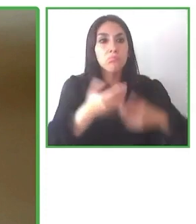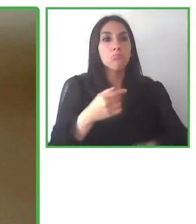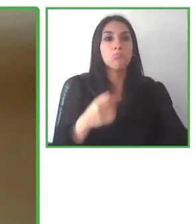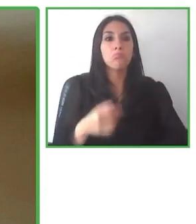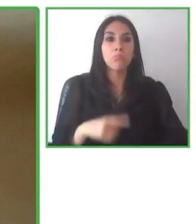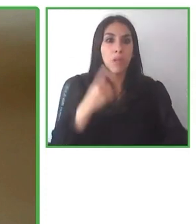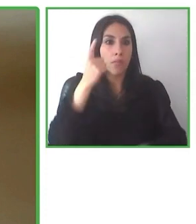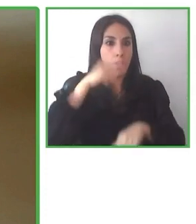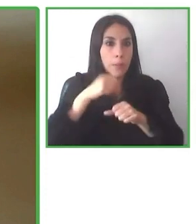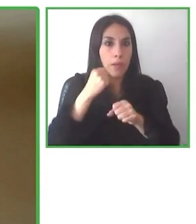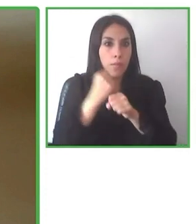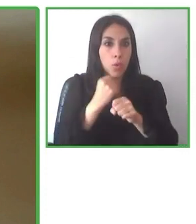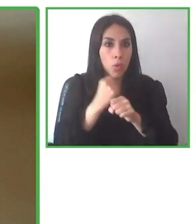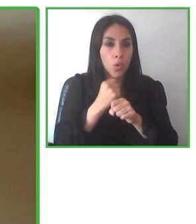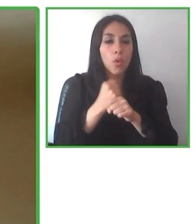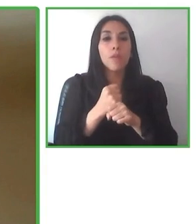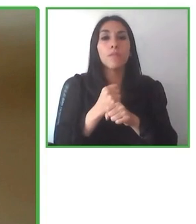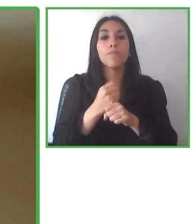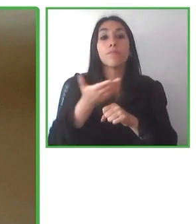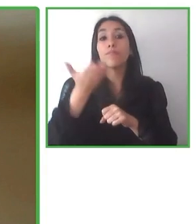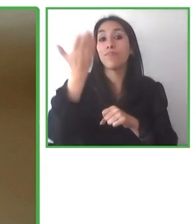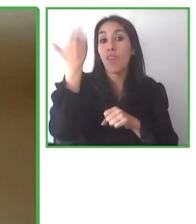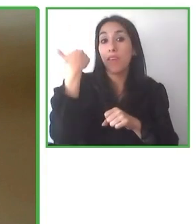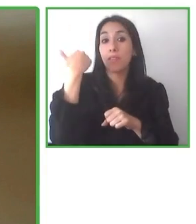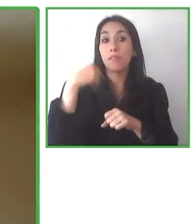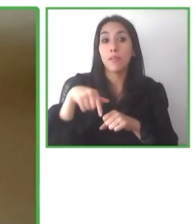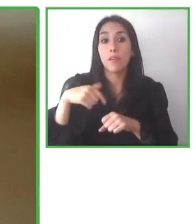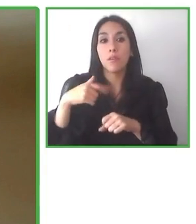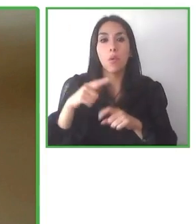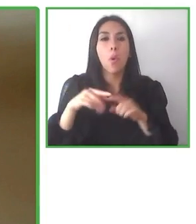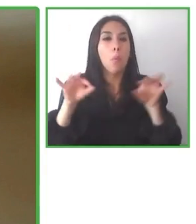desarrolladores, gestores en el tema de la accesibilidad.